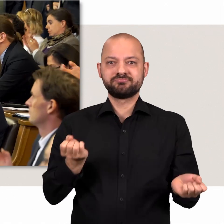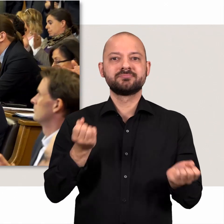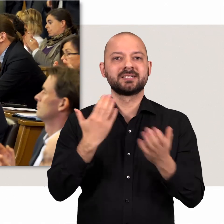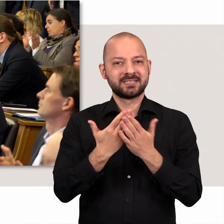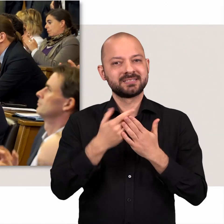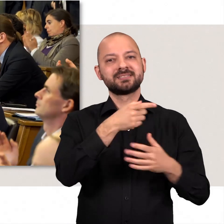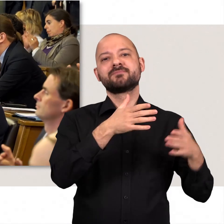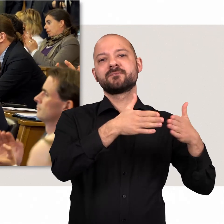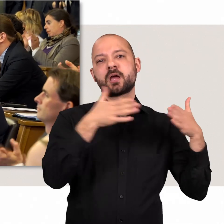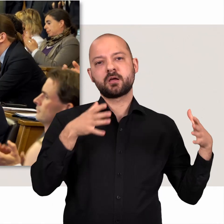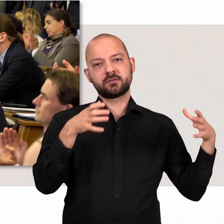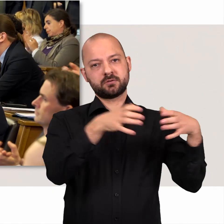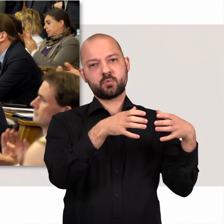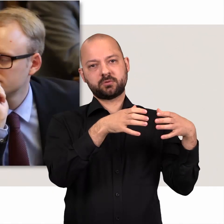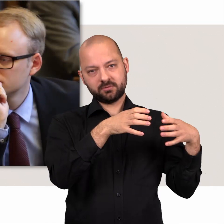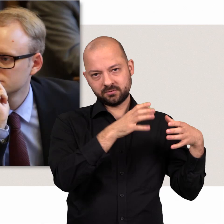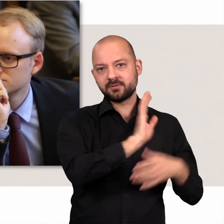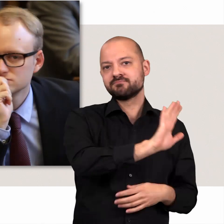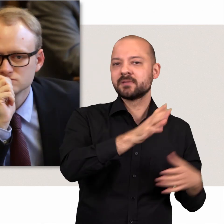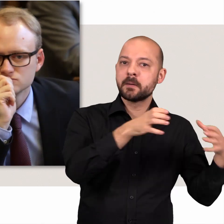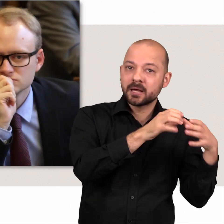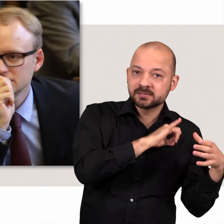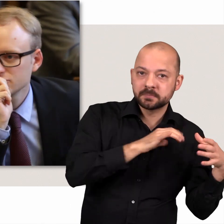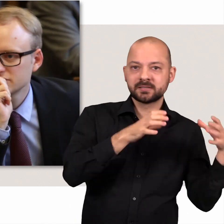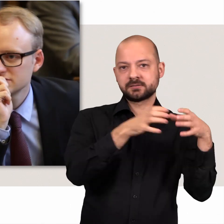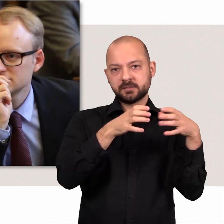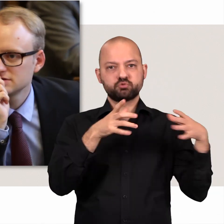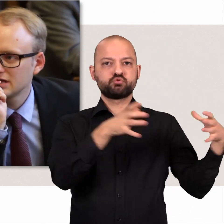Abgeordnete mit gemeinsamen Interessen können deshalb Fraktionen bilden,